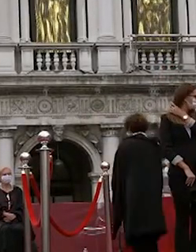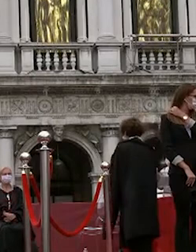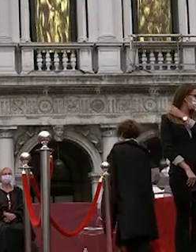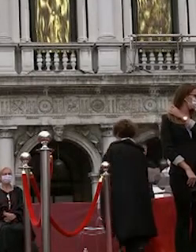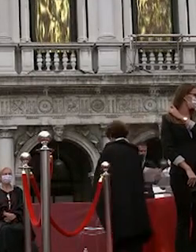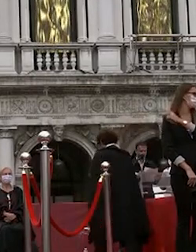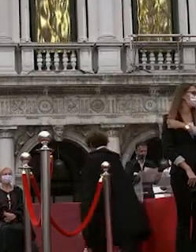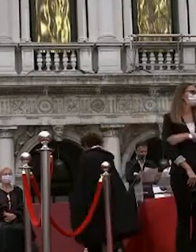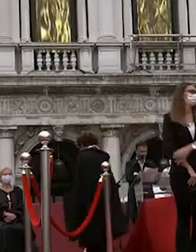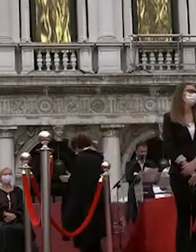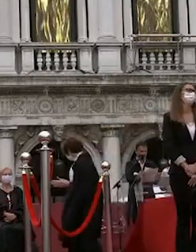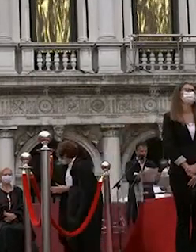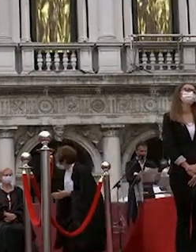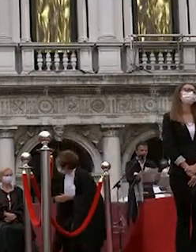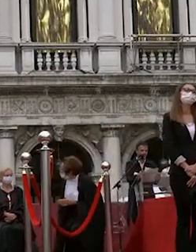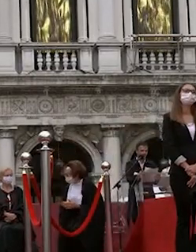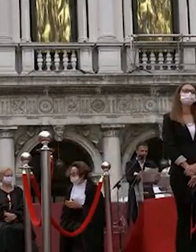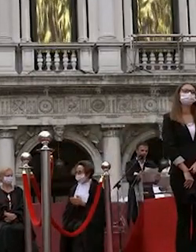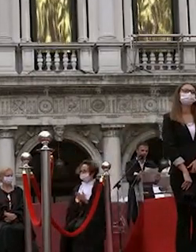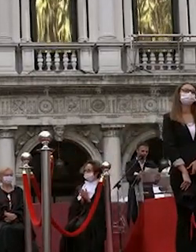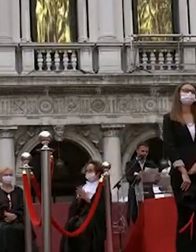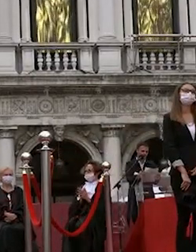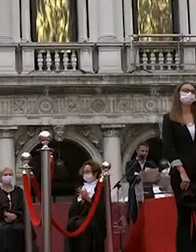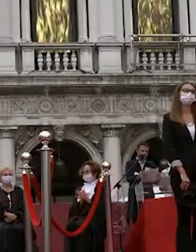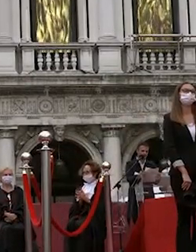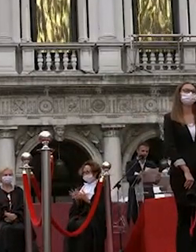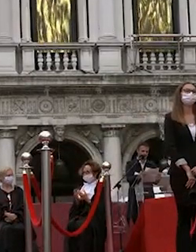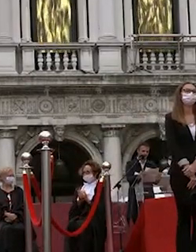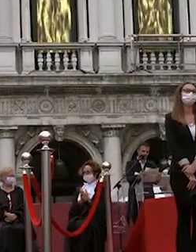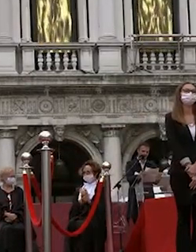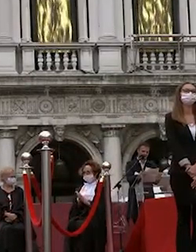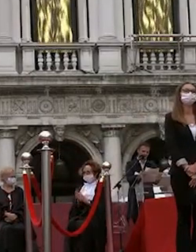indicazioni per l'uscita invitandovi nuovamente alla massima responsabilità